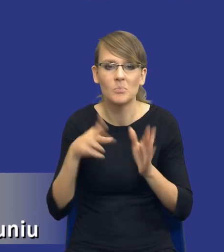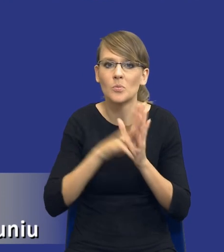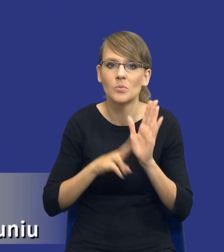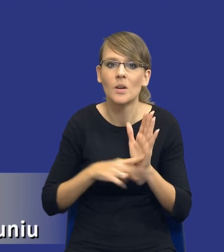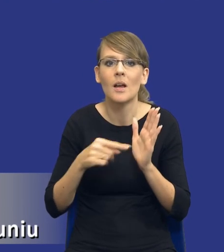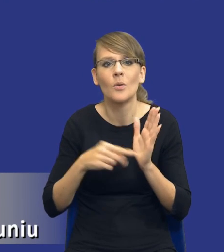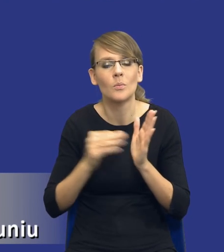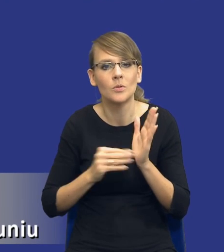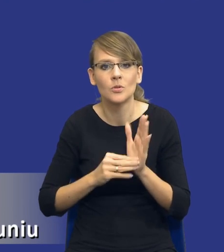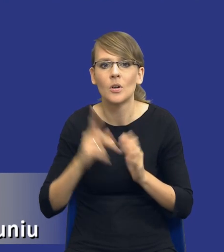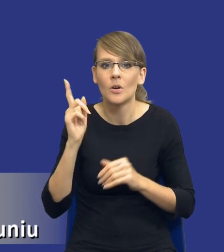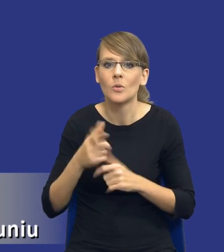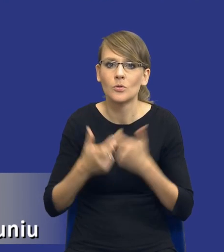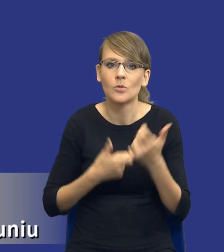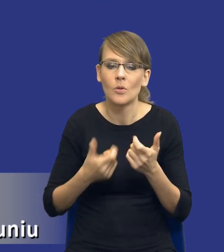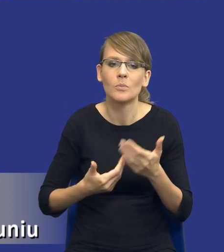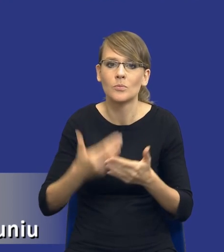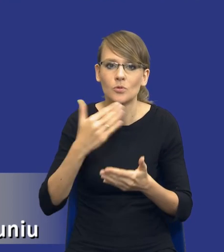przed wszczęciem postępowania o udzielenie zamówienia.